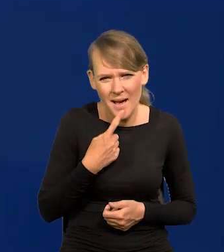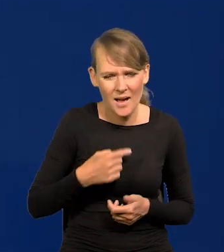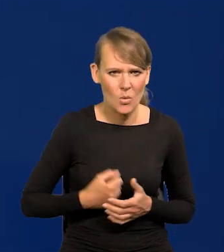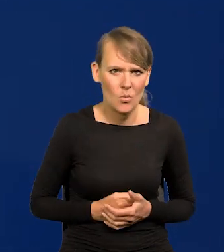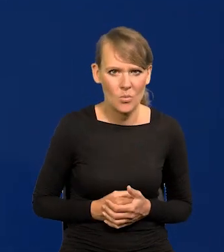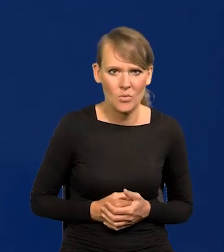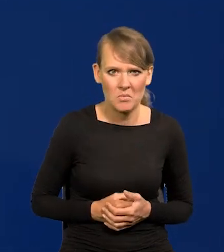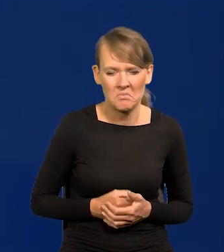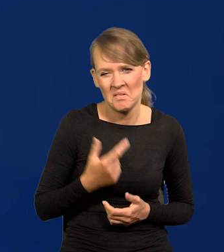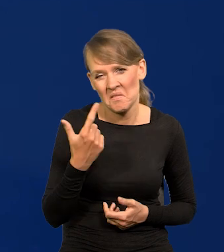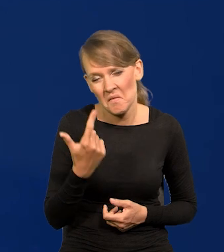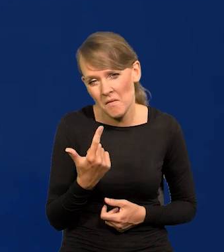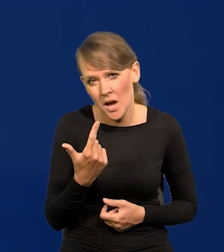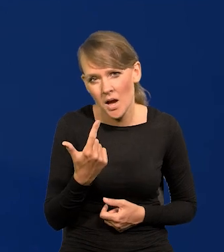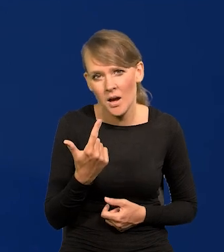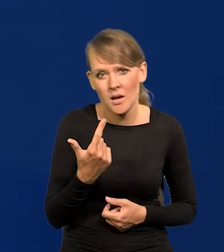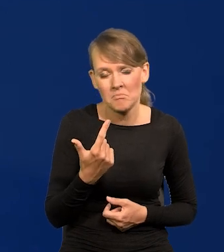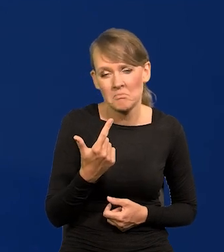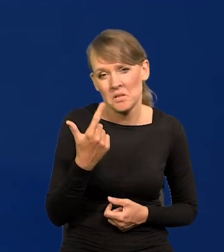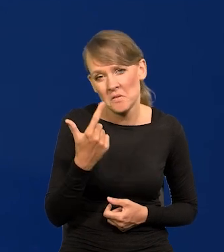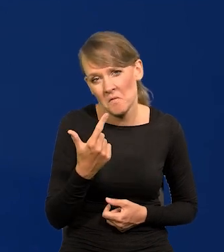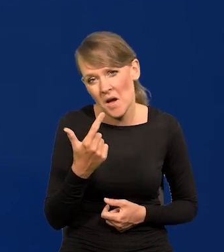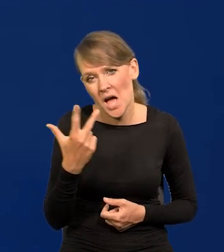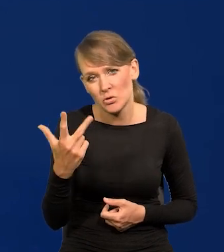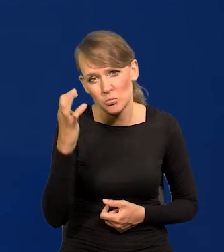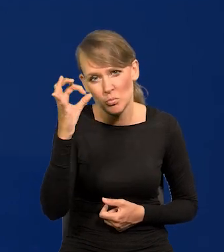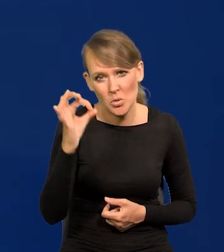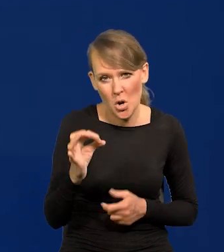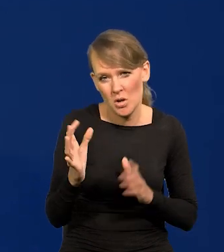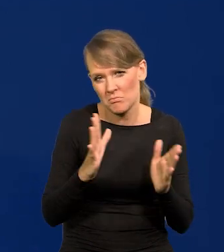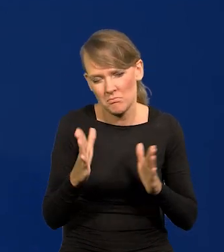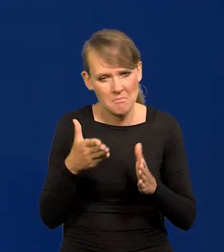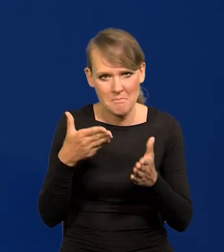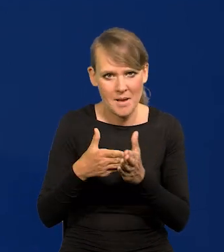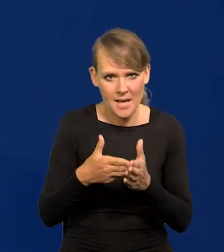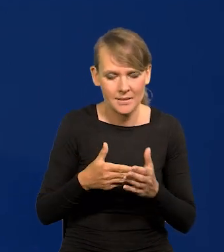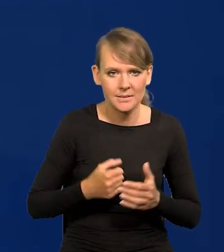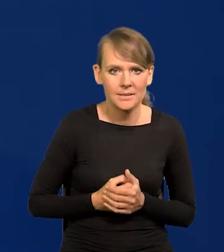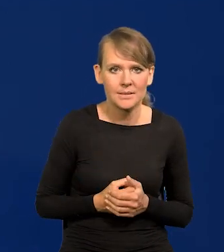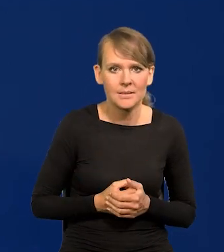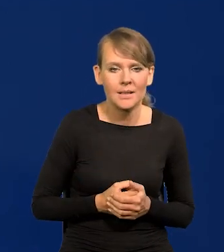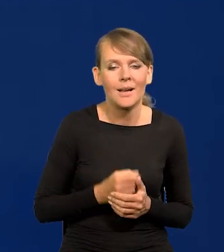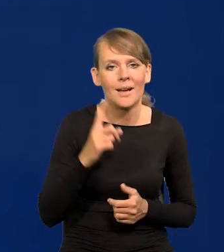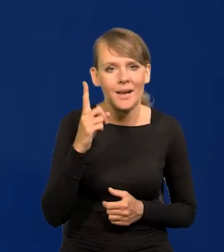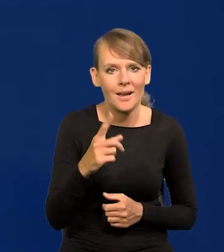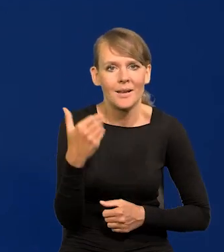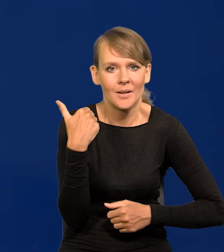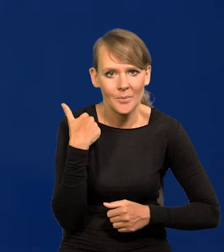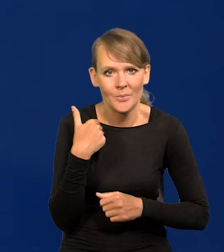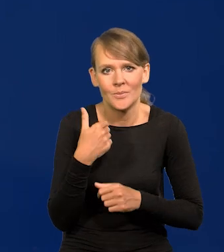między 2-3% maksymalnie. Chociaż było straszny hałas